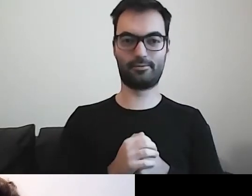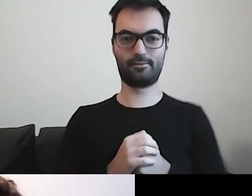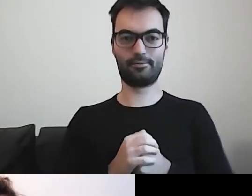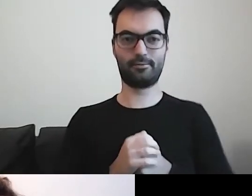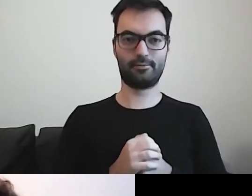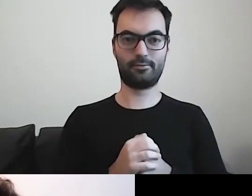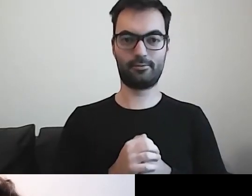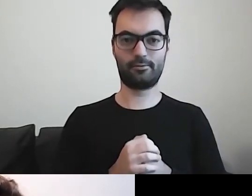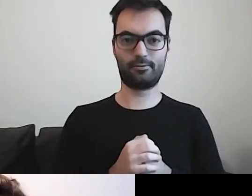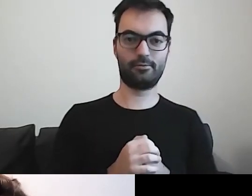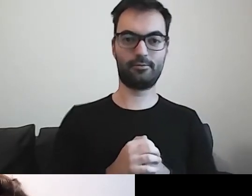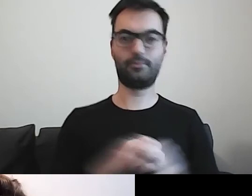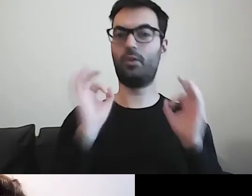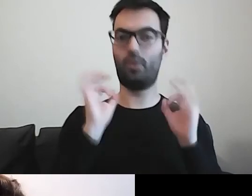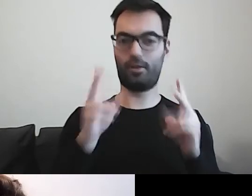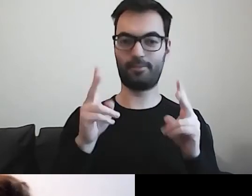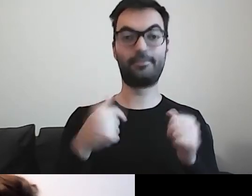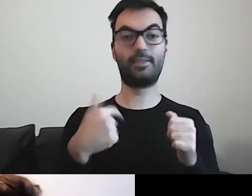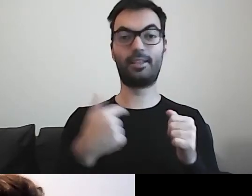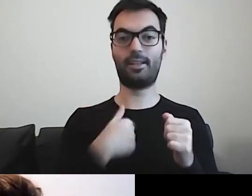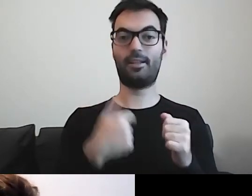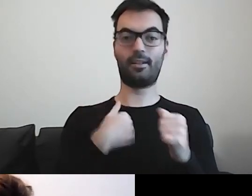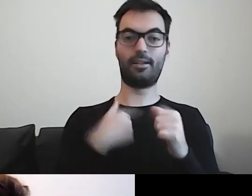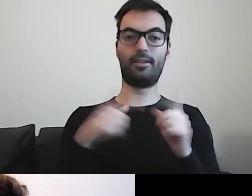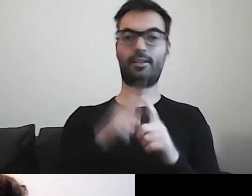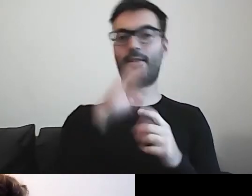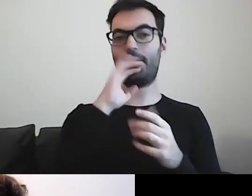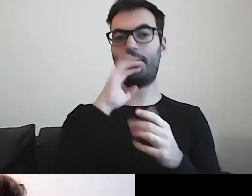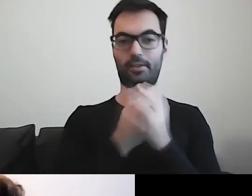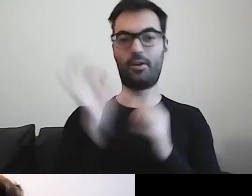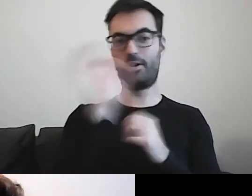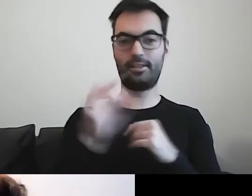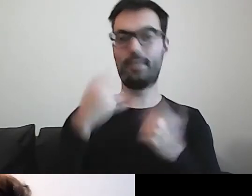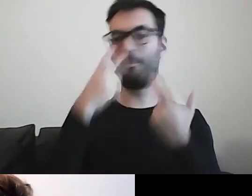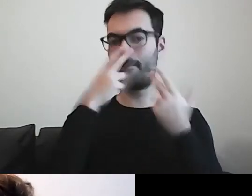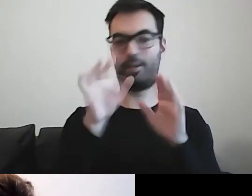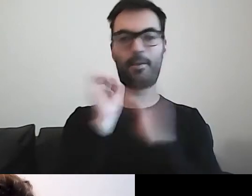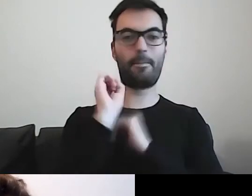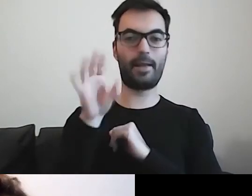Ja również skorzystam z możliwości pokazania prezentacji.